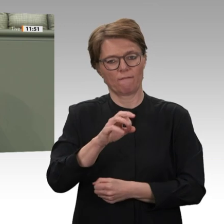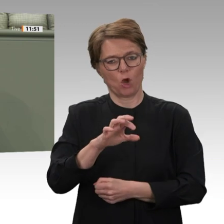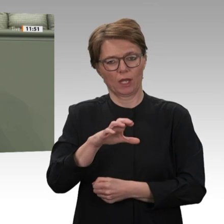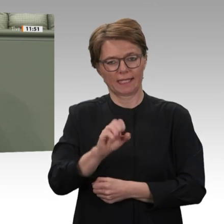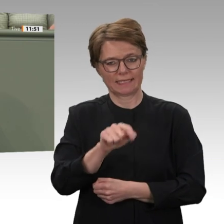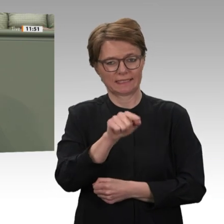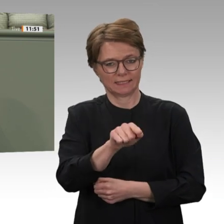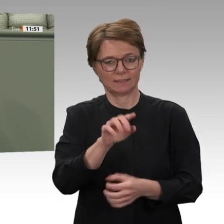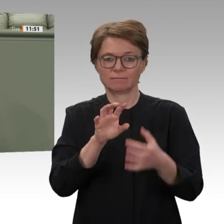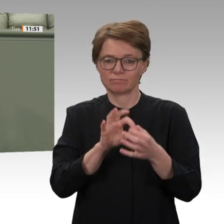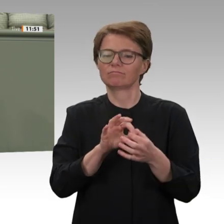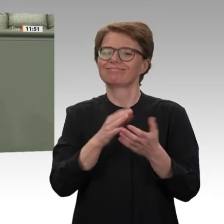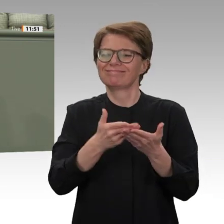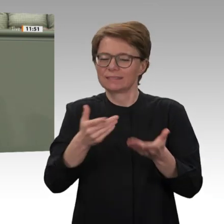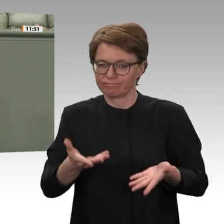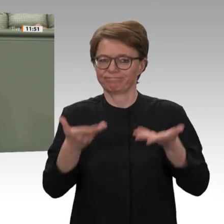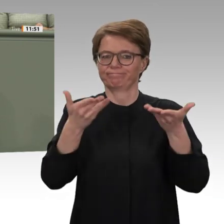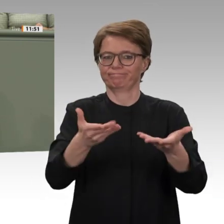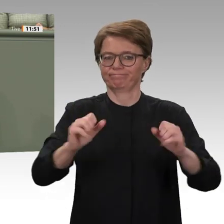wollen. Das war von Anfang an zynisch.